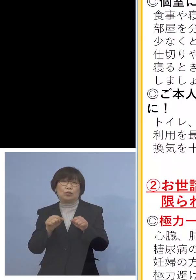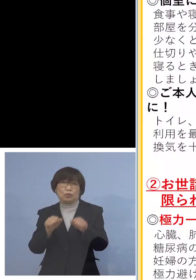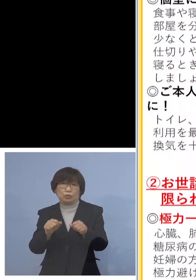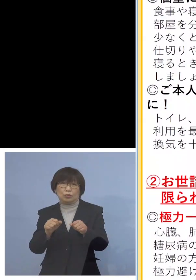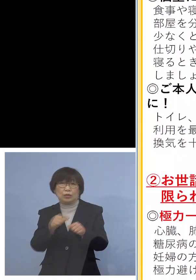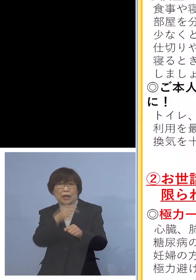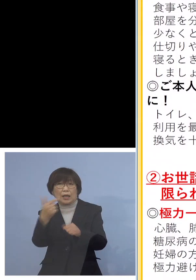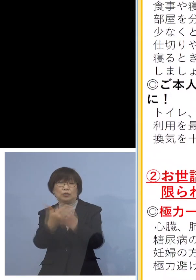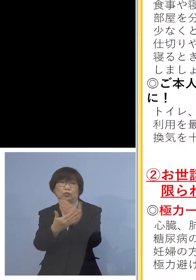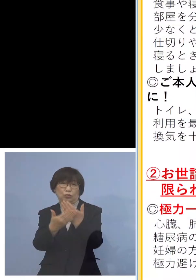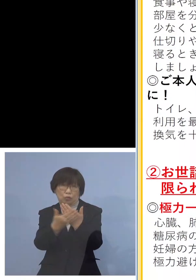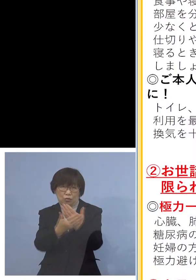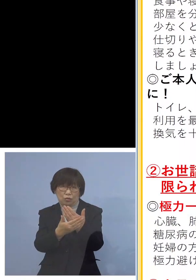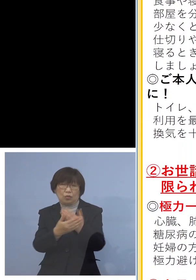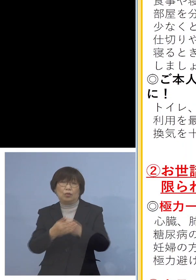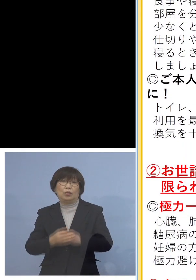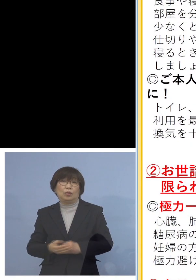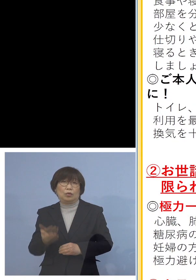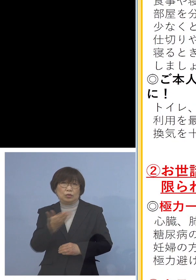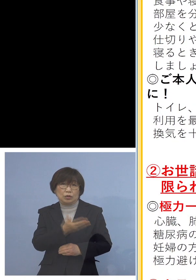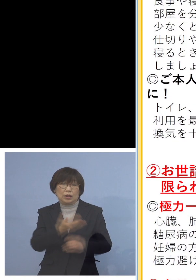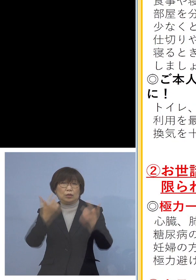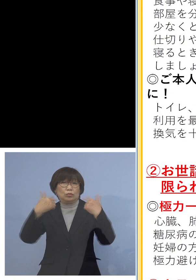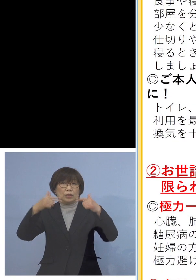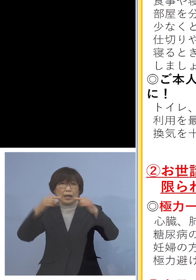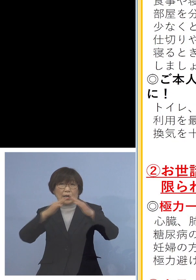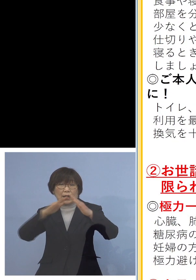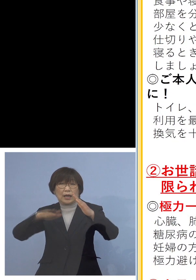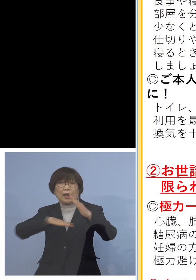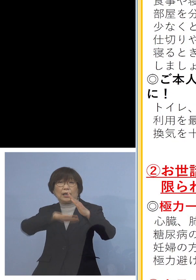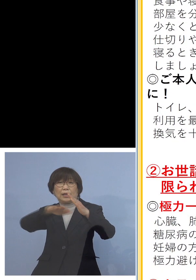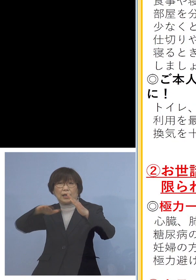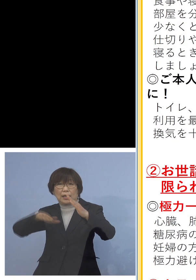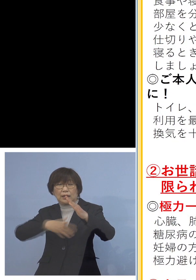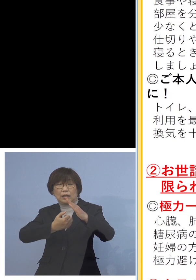さらに普段家庭でご注意いただく点が 5ポイント